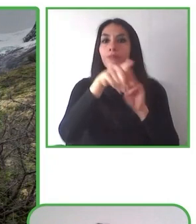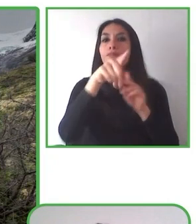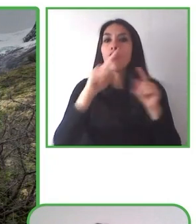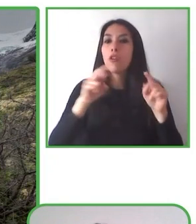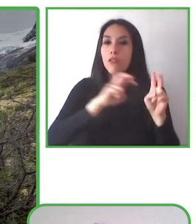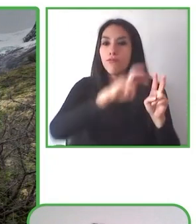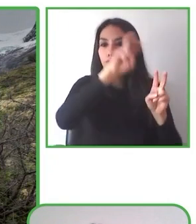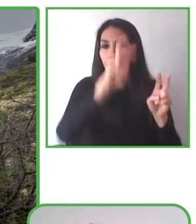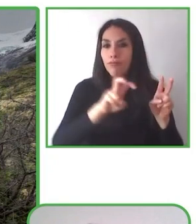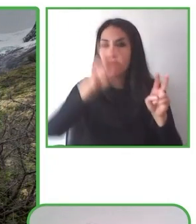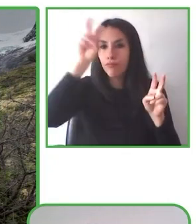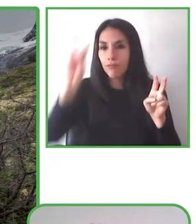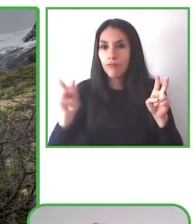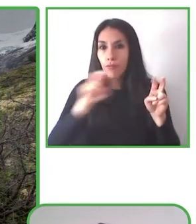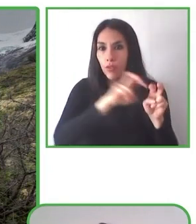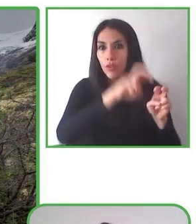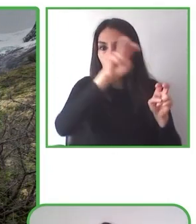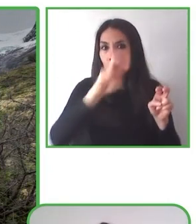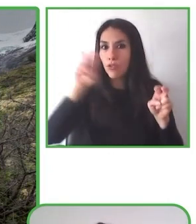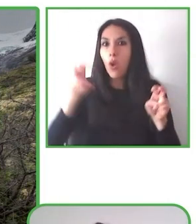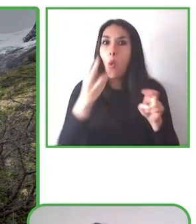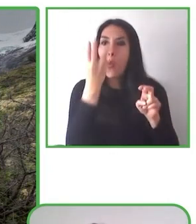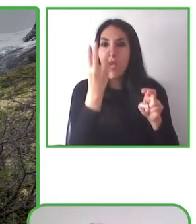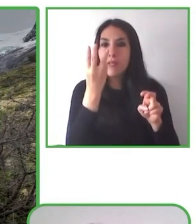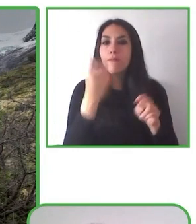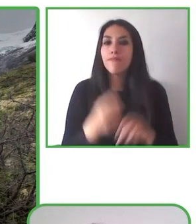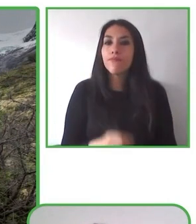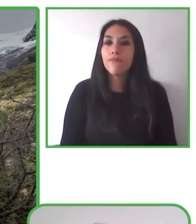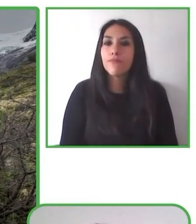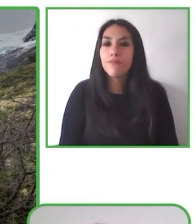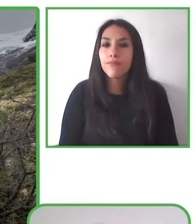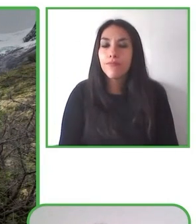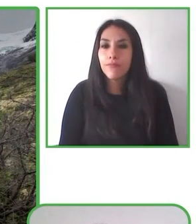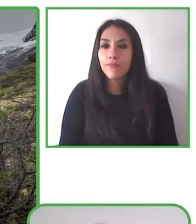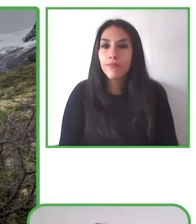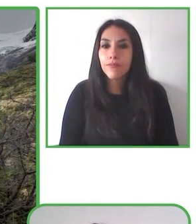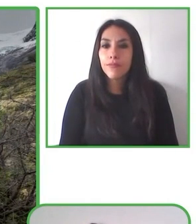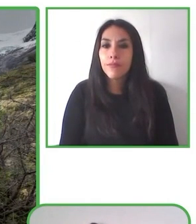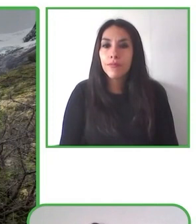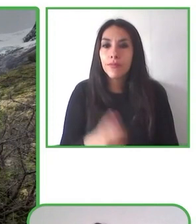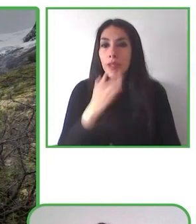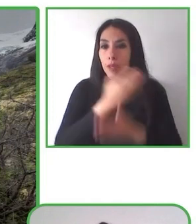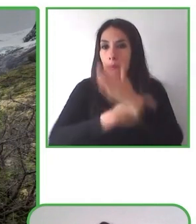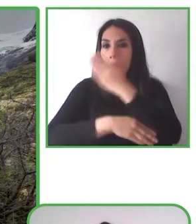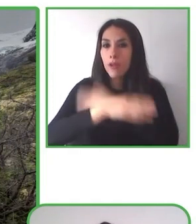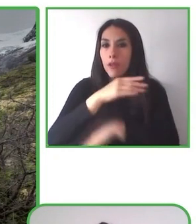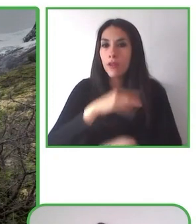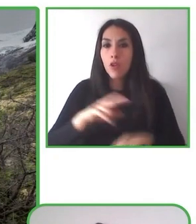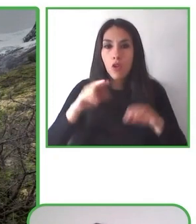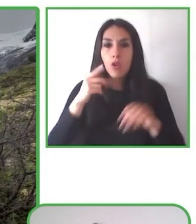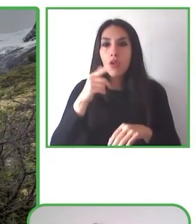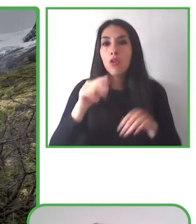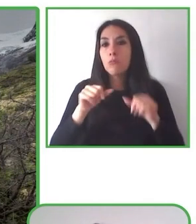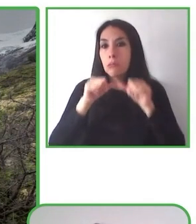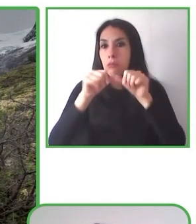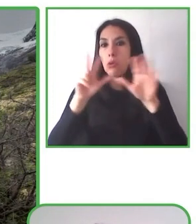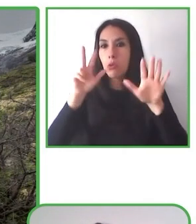Empresarias junto al diario El Mercurio. Glenda, espectacular currículum y seguro que el proyecto espectacular. Cuando quieras.